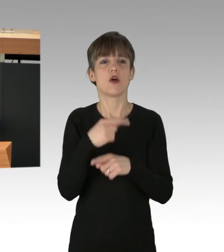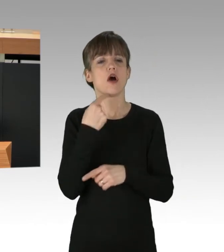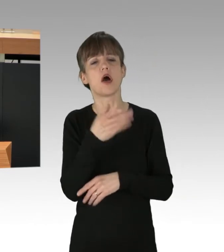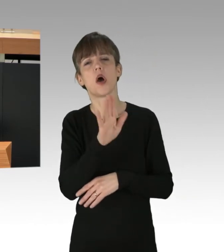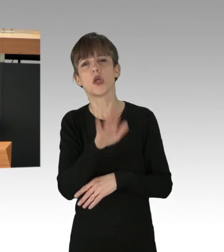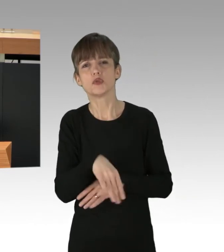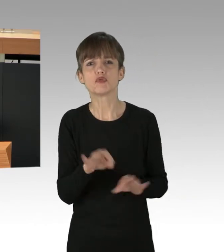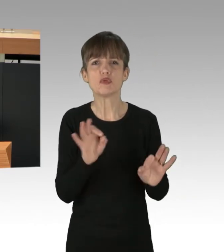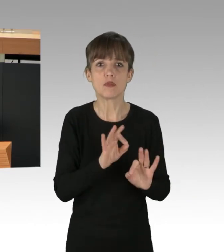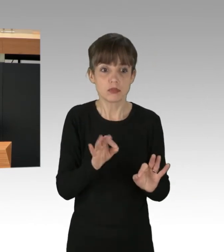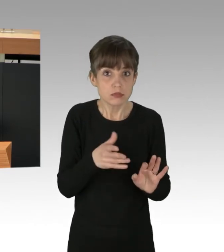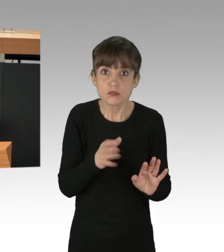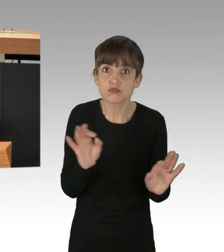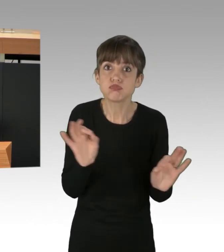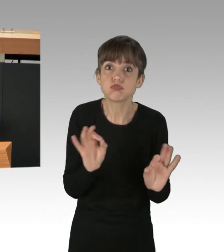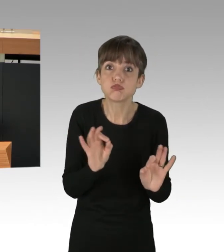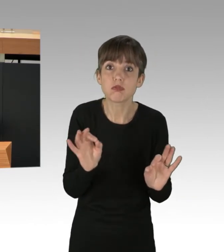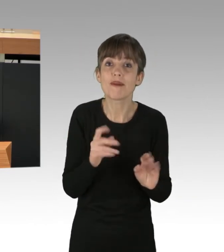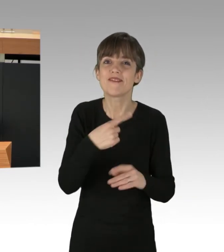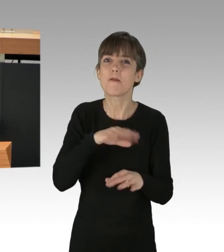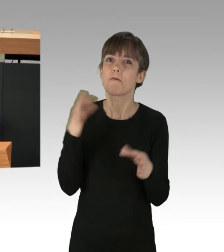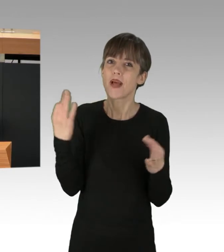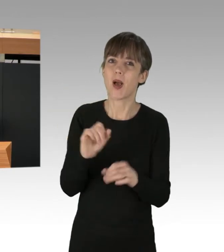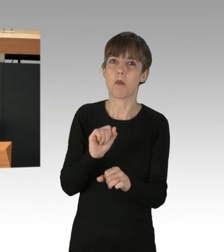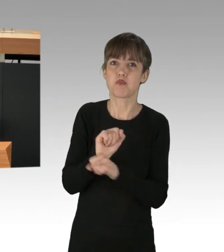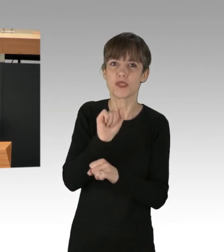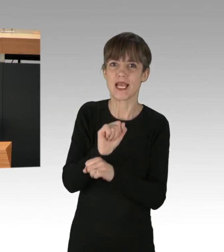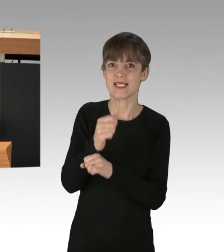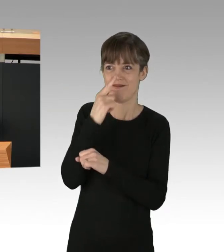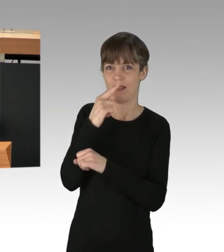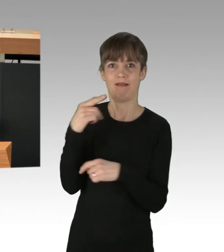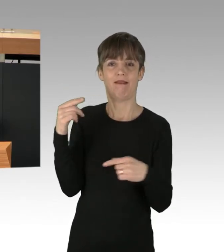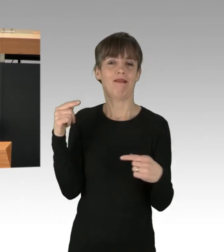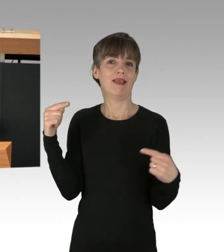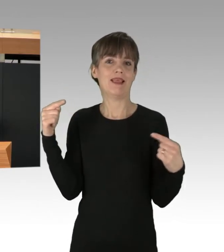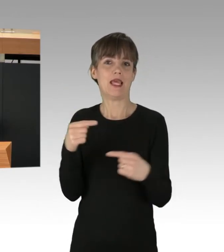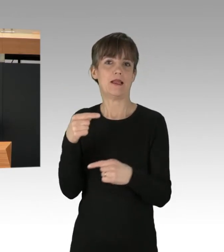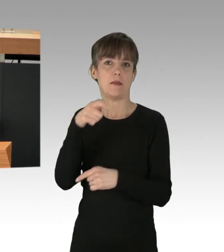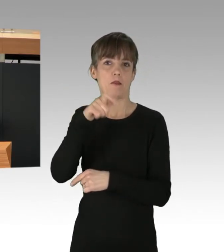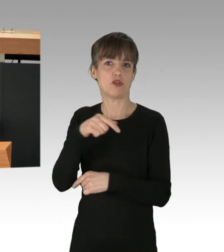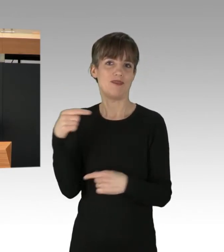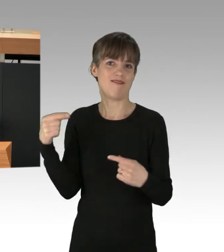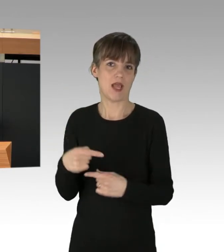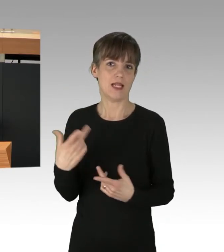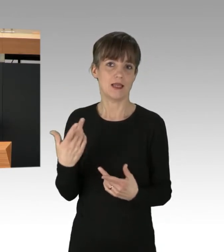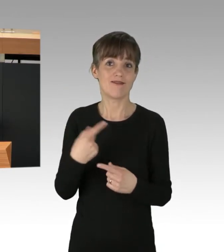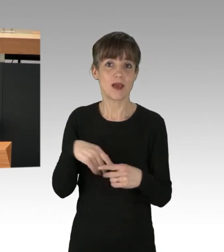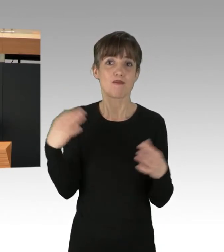Aber wir brauchen die Proteste gegen menschenfeindliche Ideologien wie die der Rechtsaußen-Fraktion, und wir brauchen die Proteste gegen ein Wirtschaftssystem,